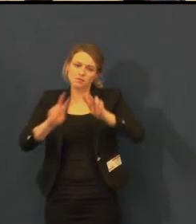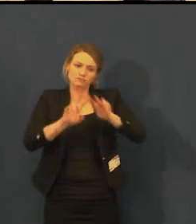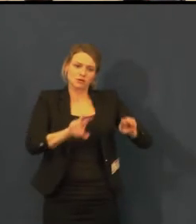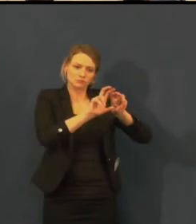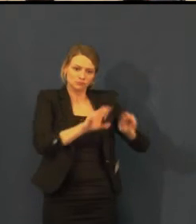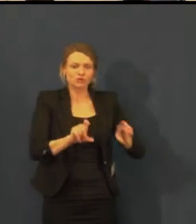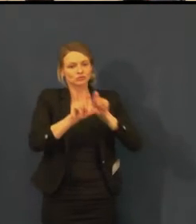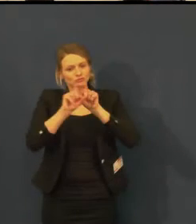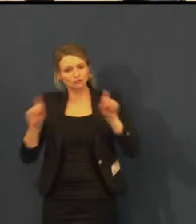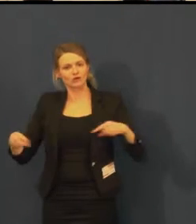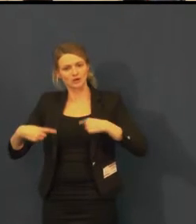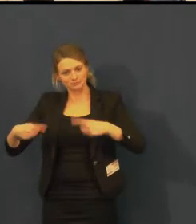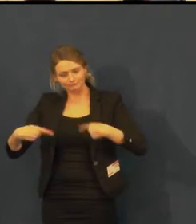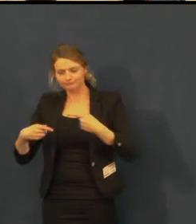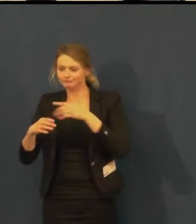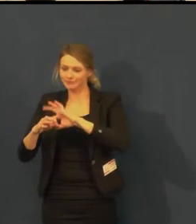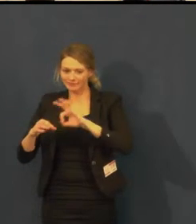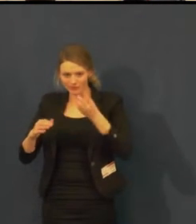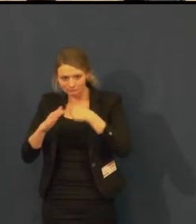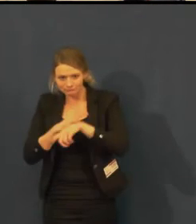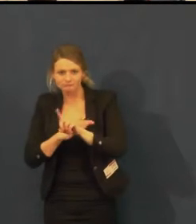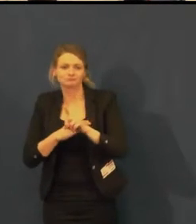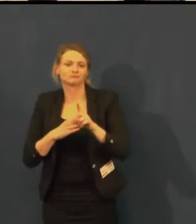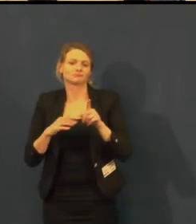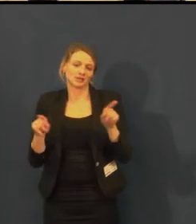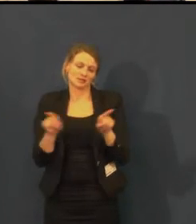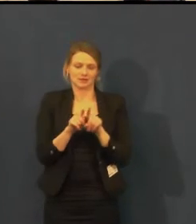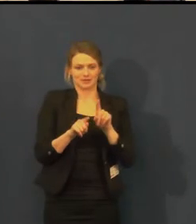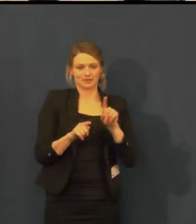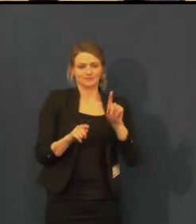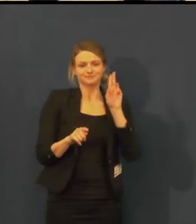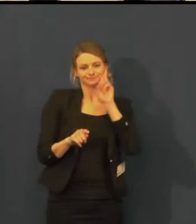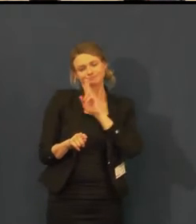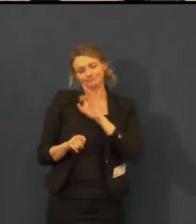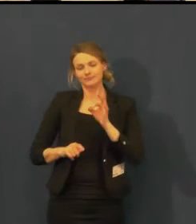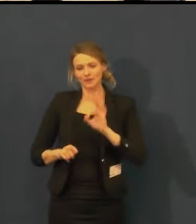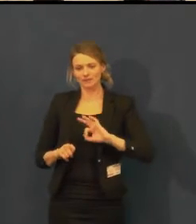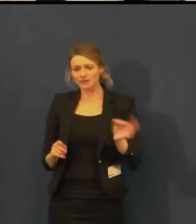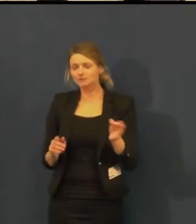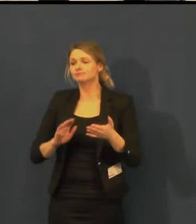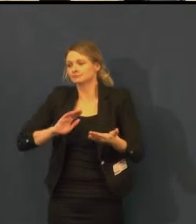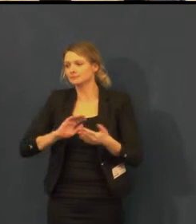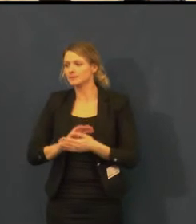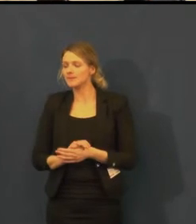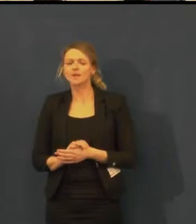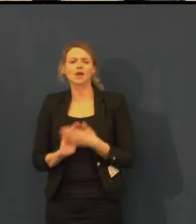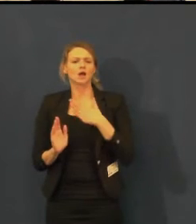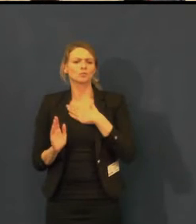Jinak Švandovo divadlo je vybaveno indukční smyčkou pro neslyšící ve velkém sále,